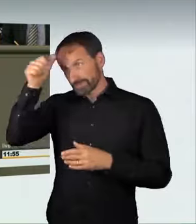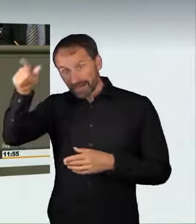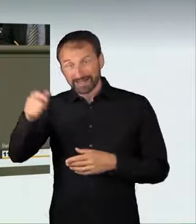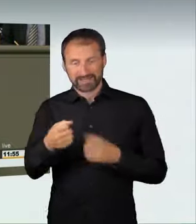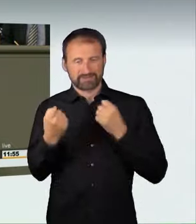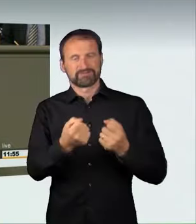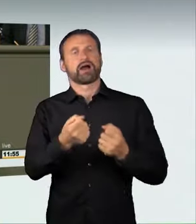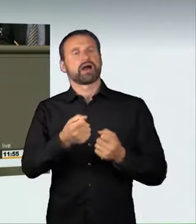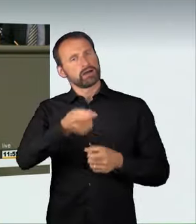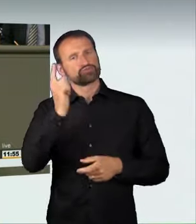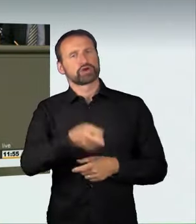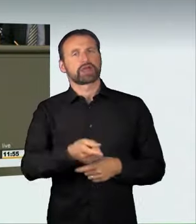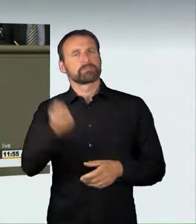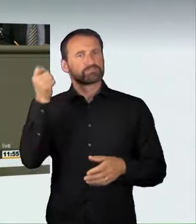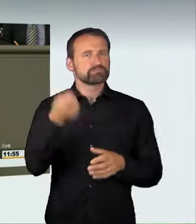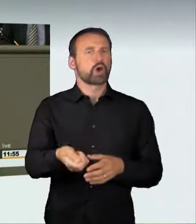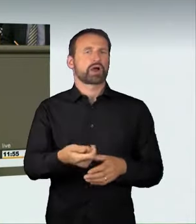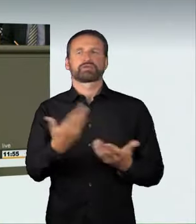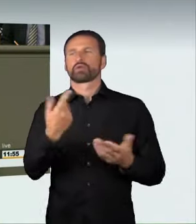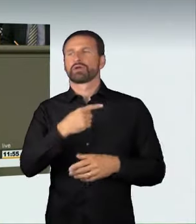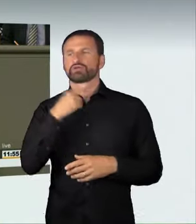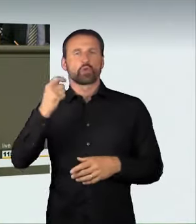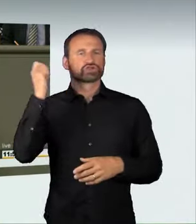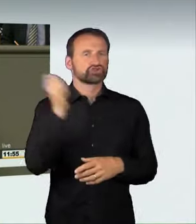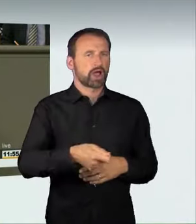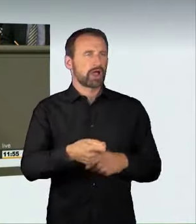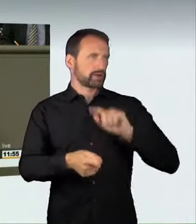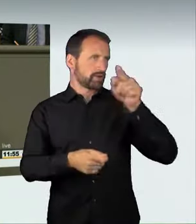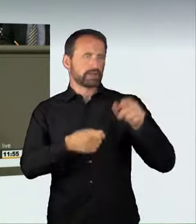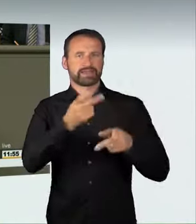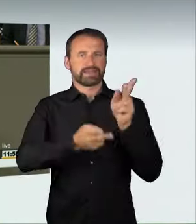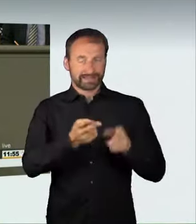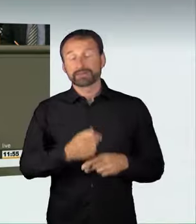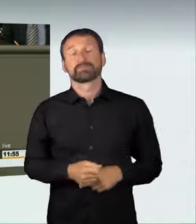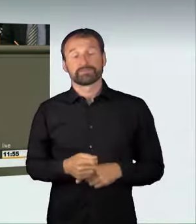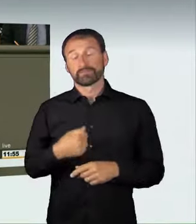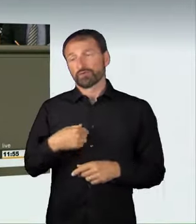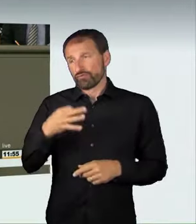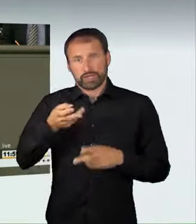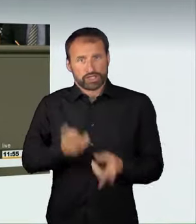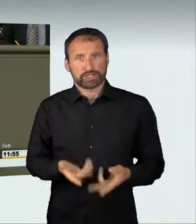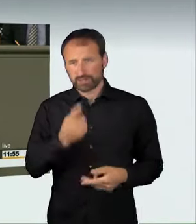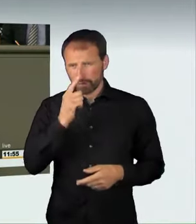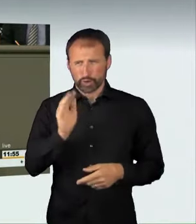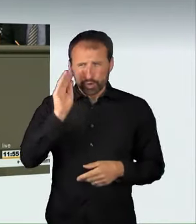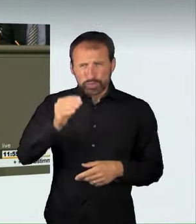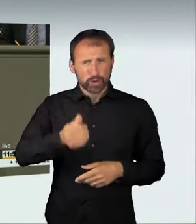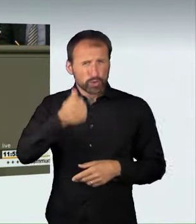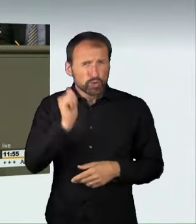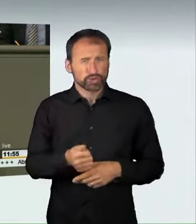anderswo wegen Totschlags. Ich finde, zu Recht; denn wenn man mit über 100 km/h, in Berlin waren es sogar über 160 km/h, durch die Innenstadt donnert,